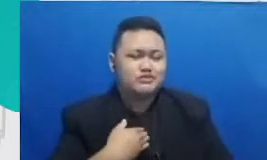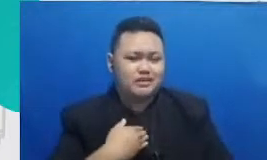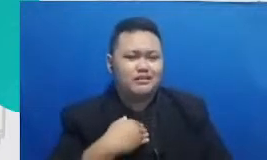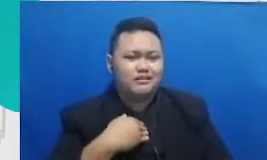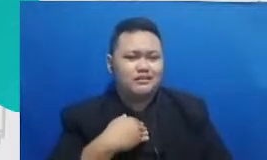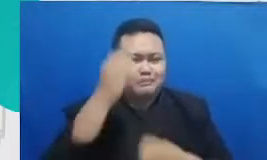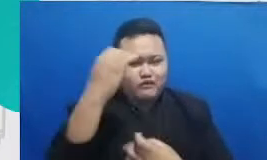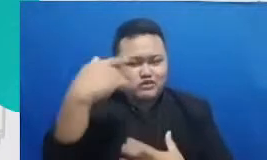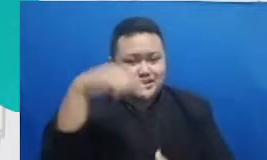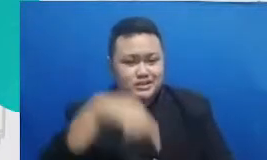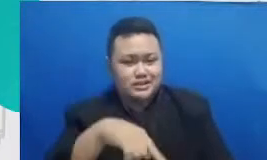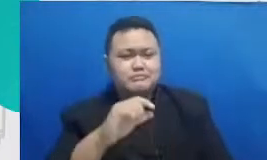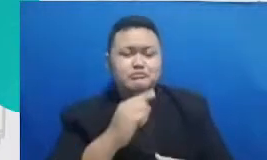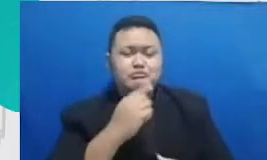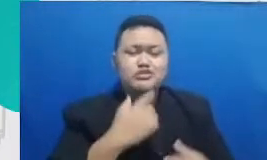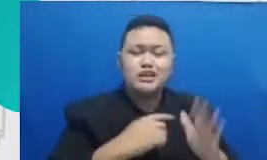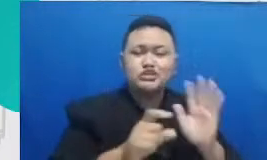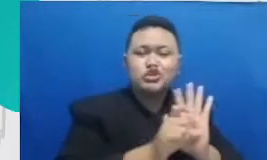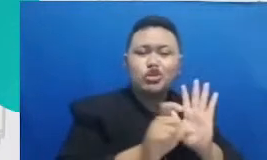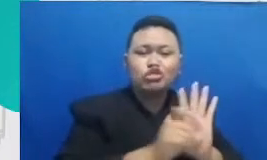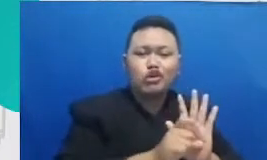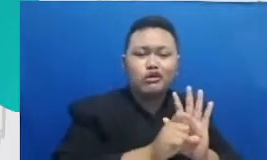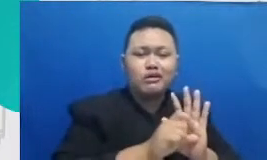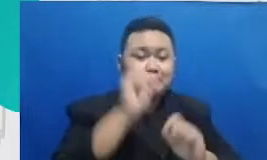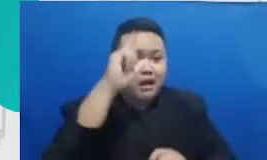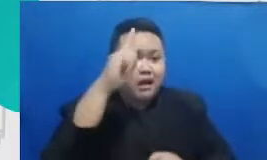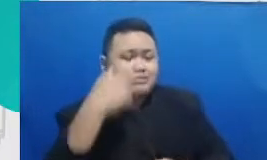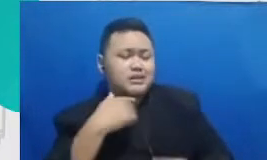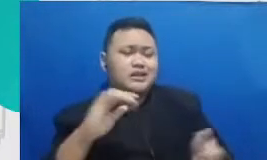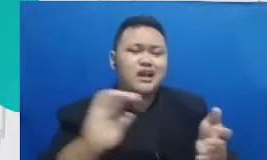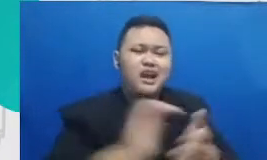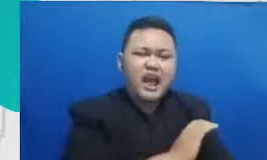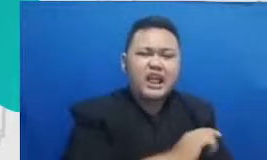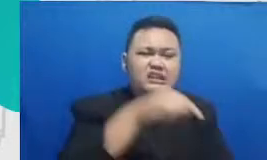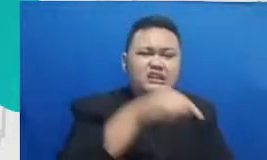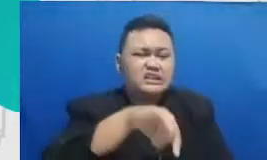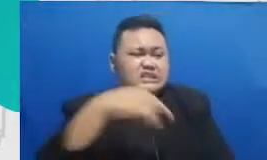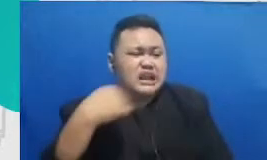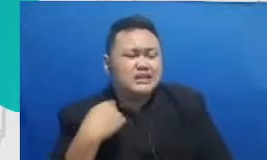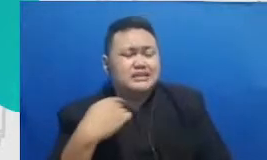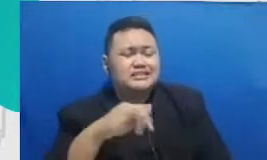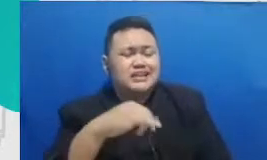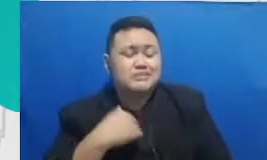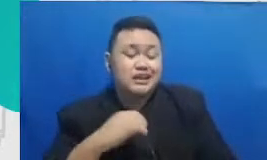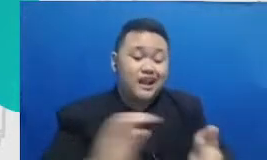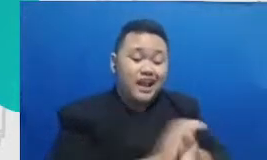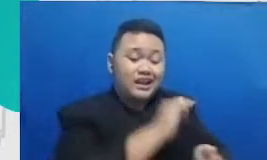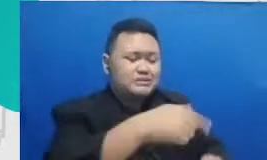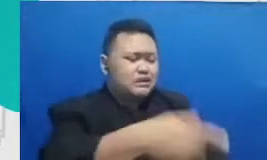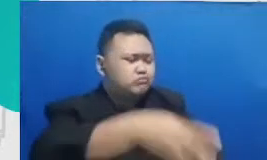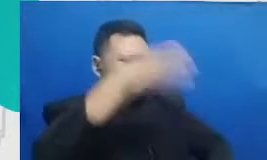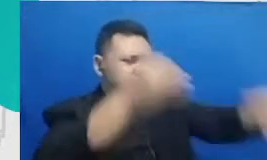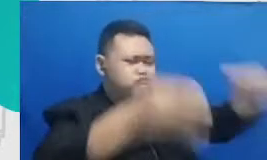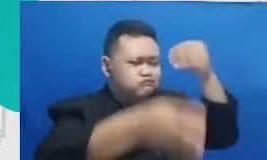realistis kegagalan yang terjadi sehingga bisa belajar dari kegagalan itu jadi Kudus semangat